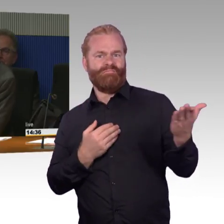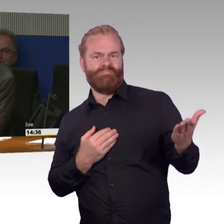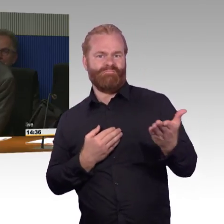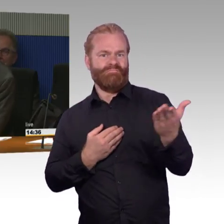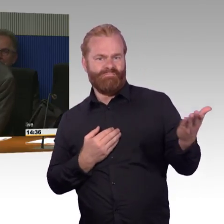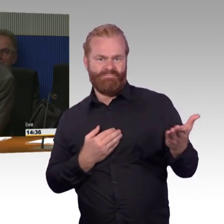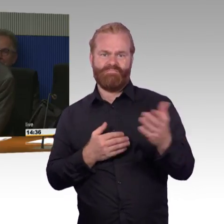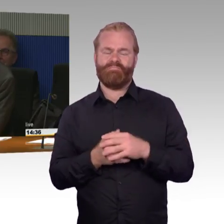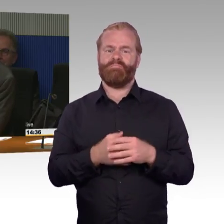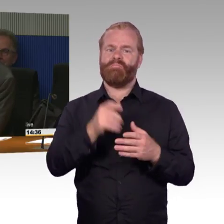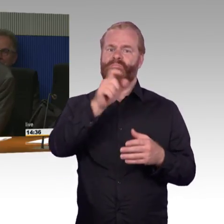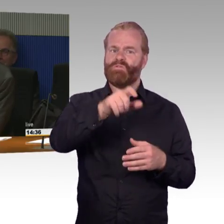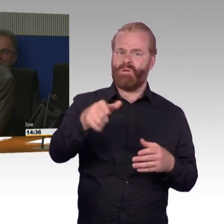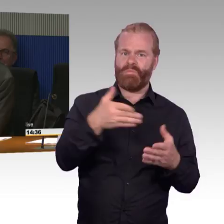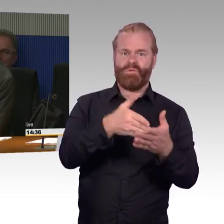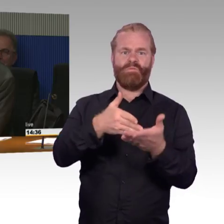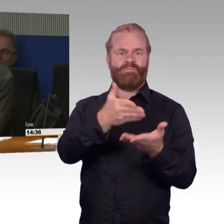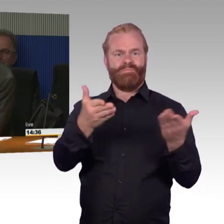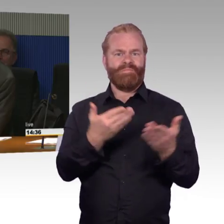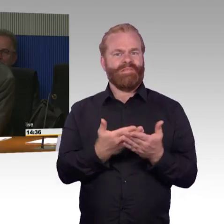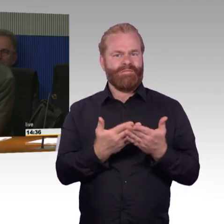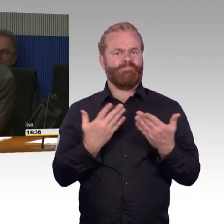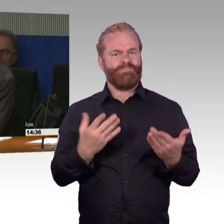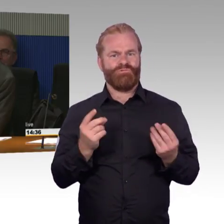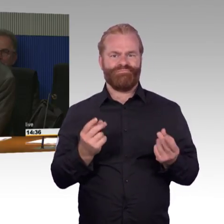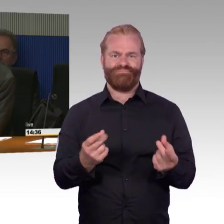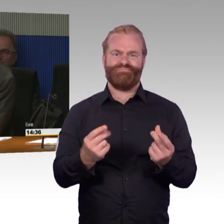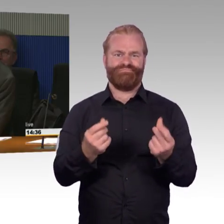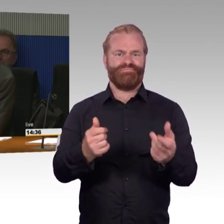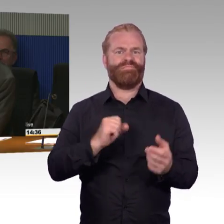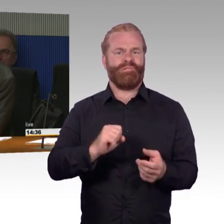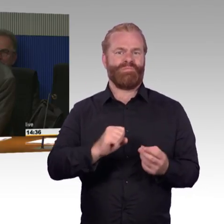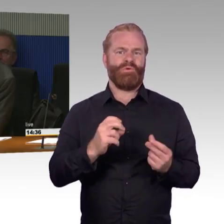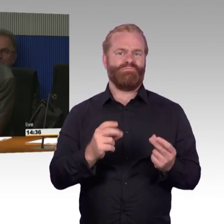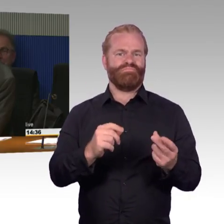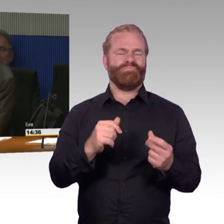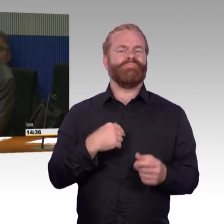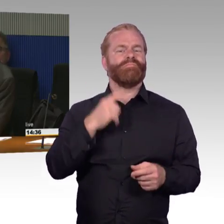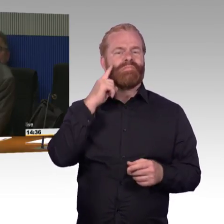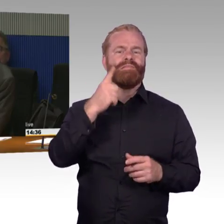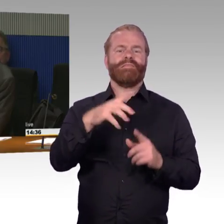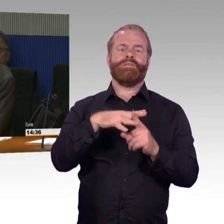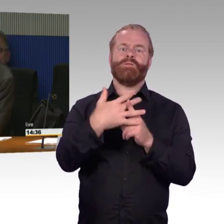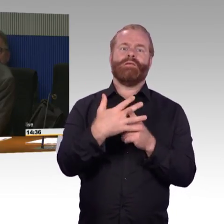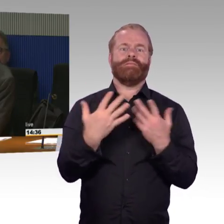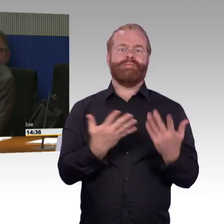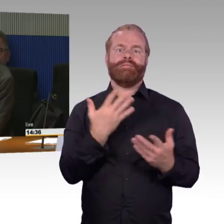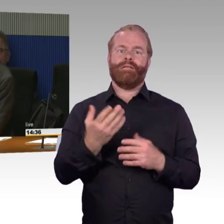und auch Züge nicht nur auf wenige Betriebsjahre angeschafft werden. Aber man muss eben mal anfangen,